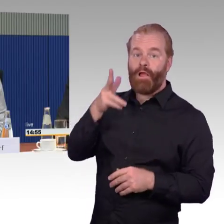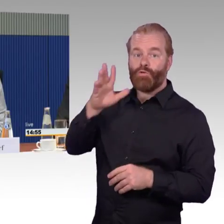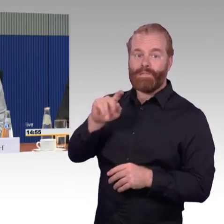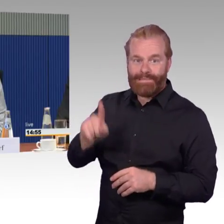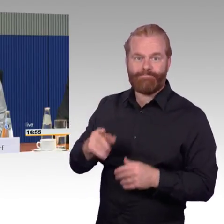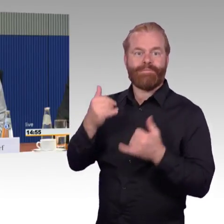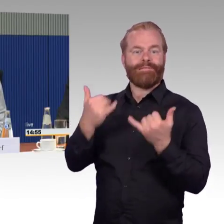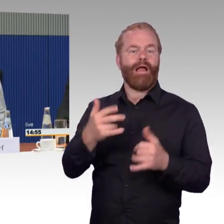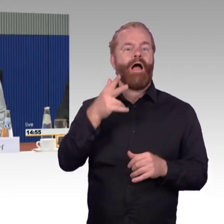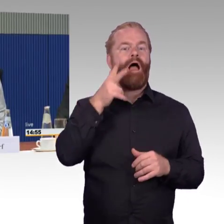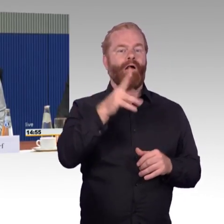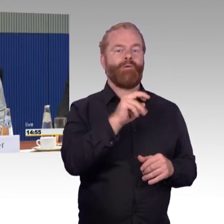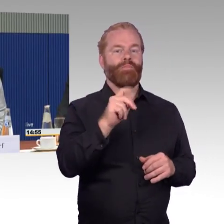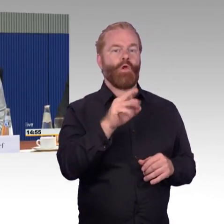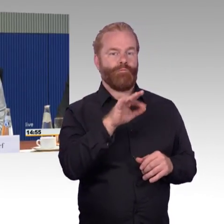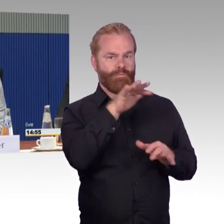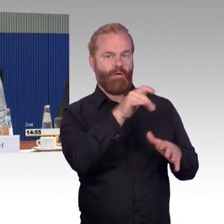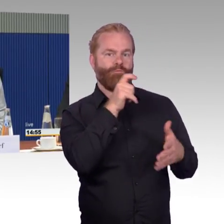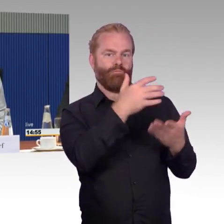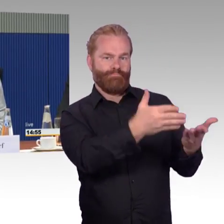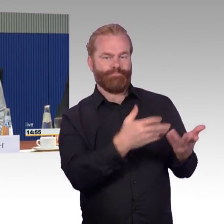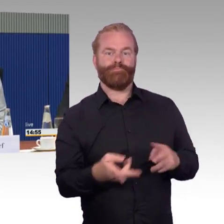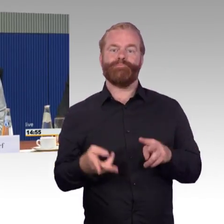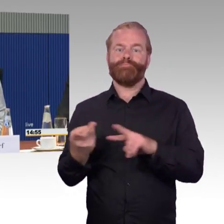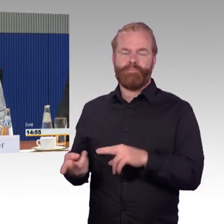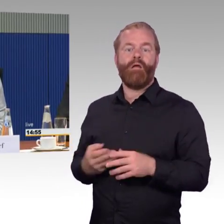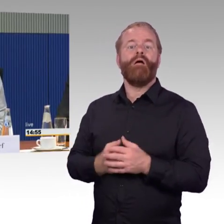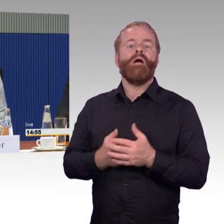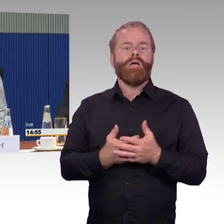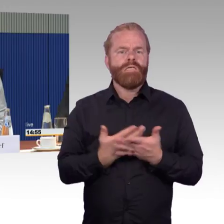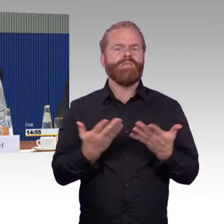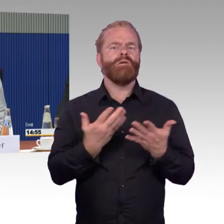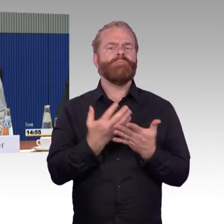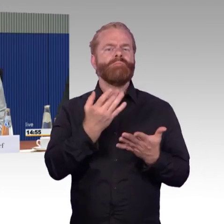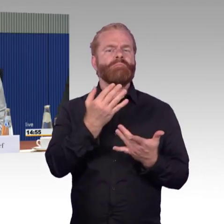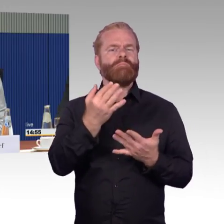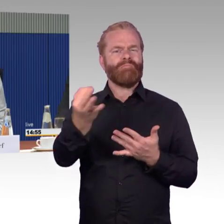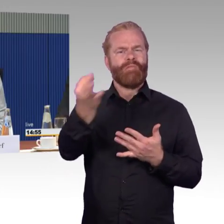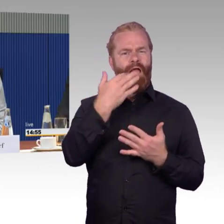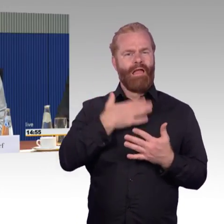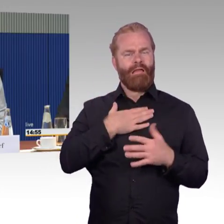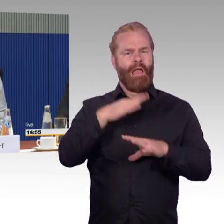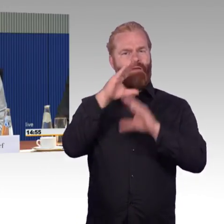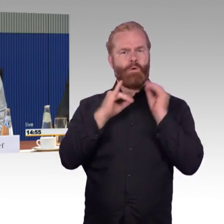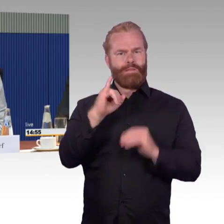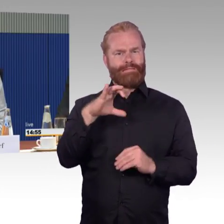Es sind ja immer unterschiedliche Baureihen, die wechseln sich sehr schnell ab. Ich bin heute mit dem ICE 1 hierhergekommen, das war wieder sehr erfreulich.